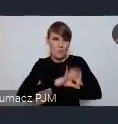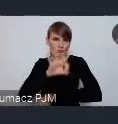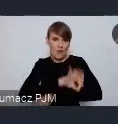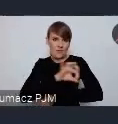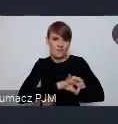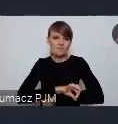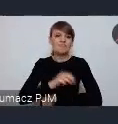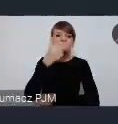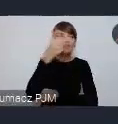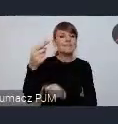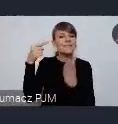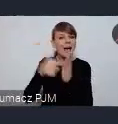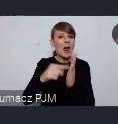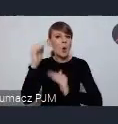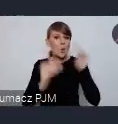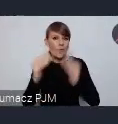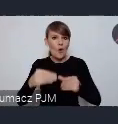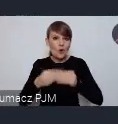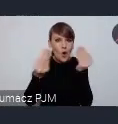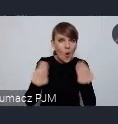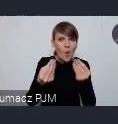celów zrównoważonego rozwoju i lokalnego wdrażenia